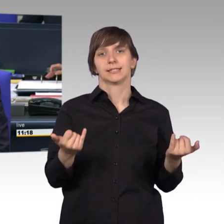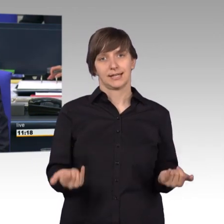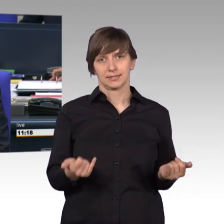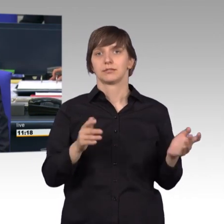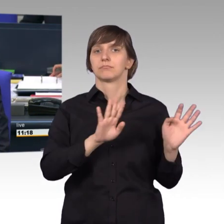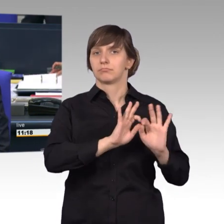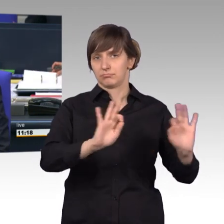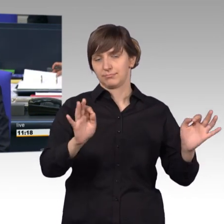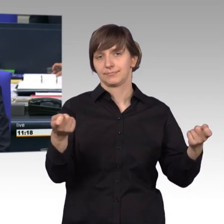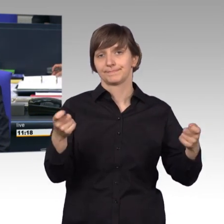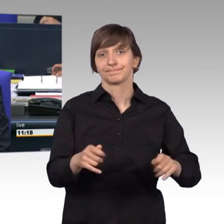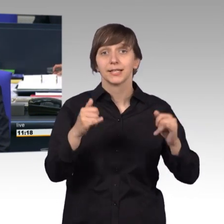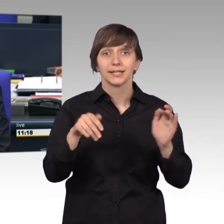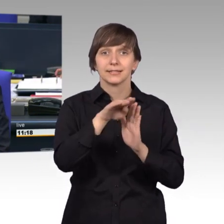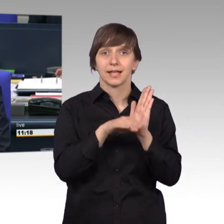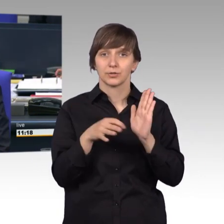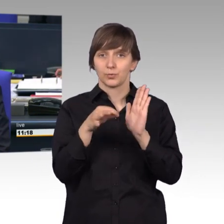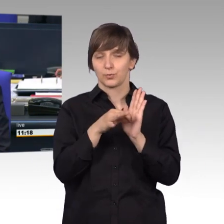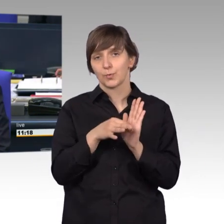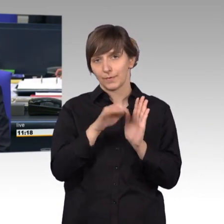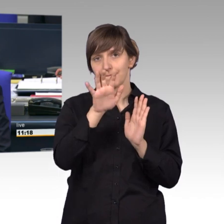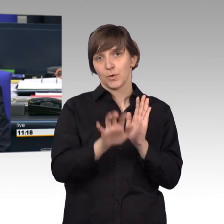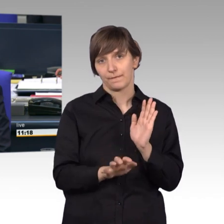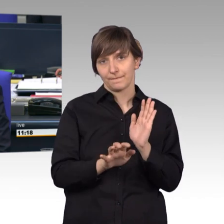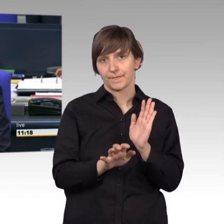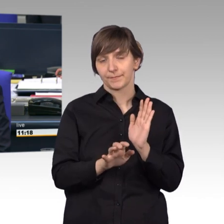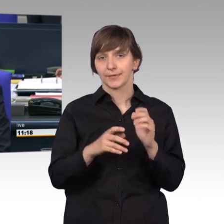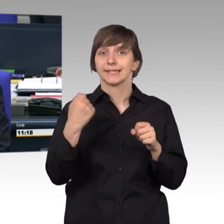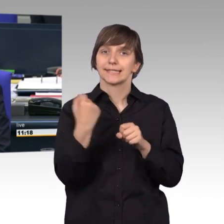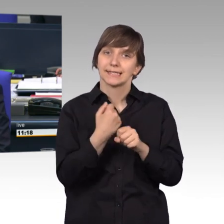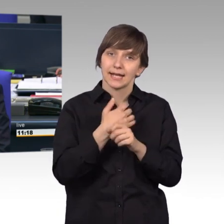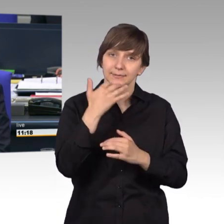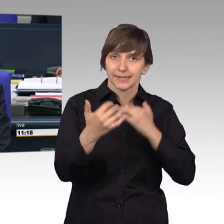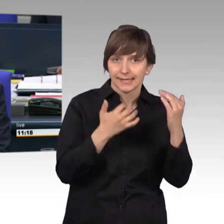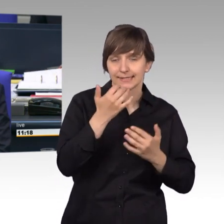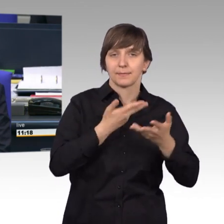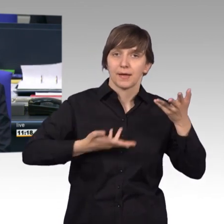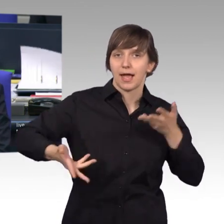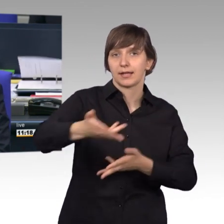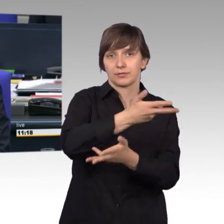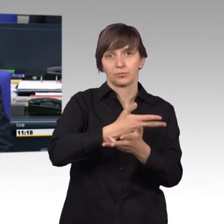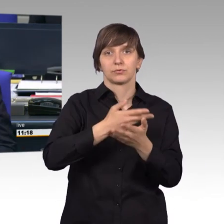[Vizepräsident] Ich rufe auf den Tagesordnungspunkt 5: Beratung des Tätigkeitsberichts 2017 des Petitionsausschusses.